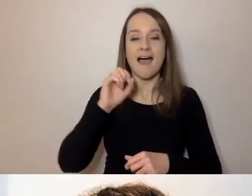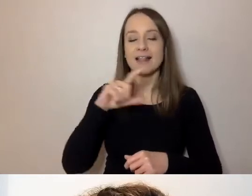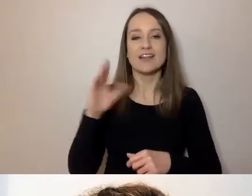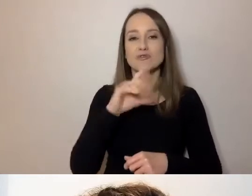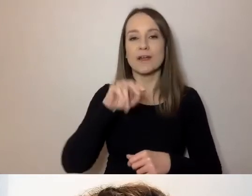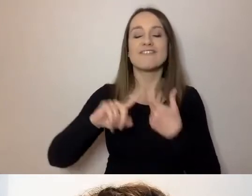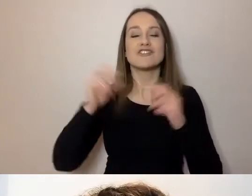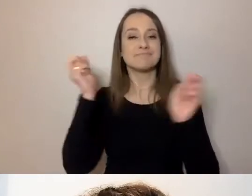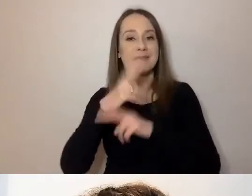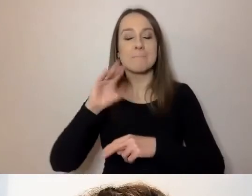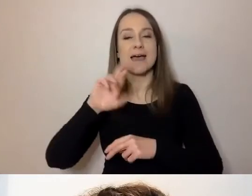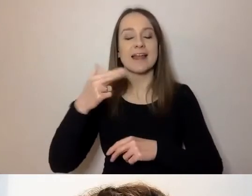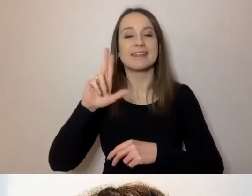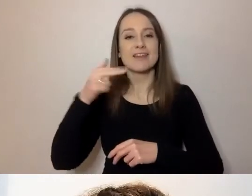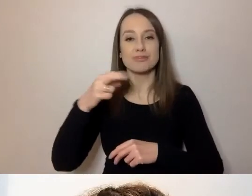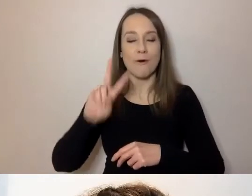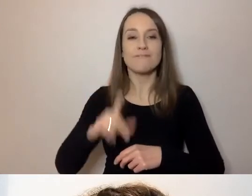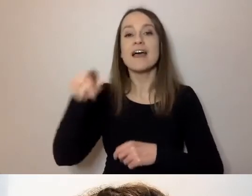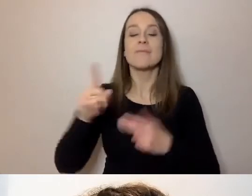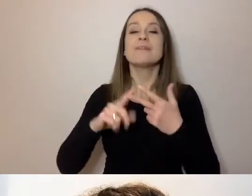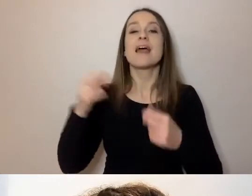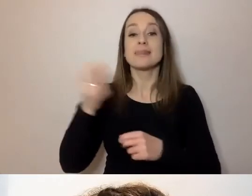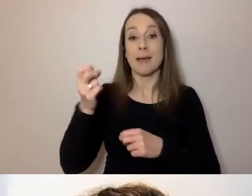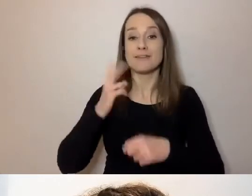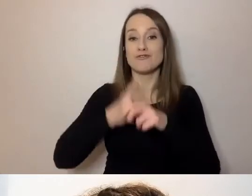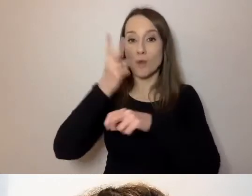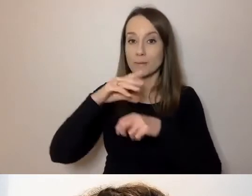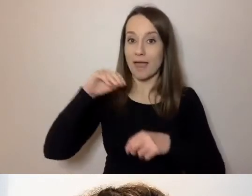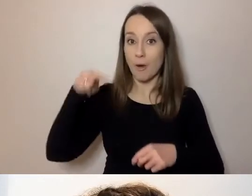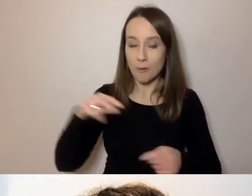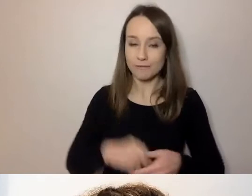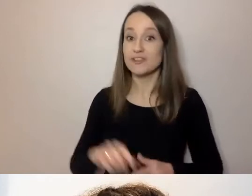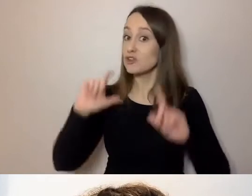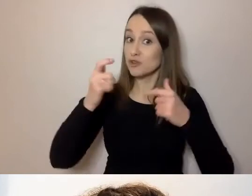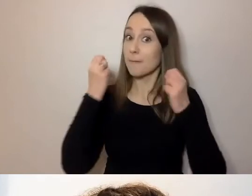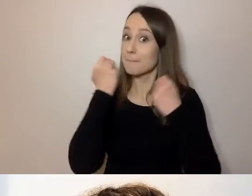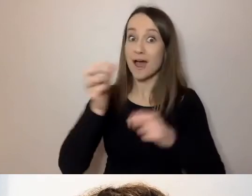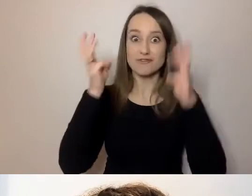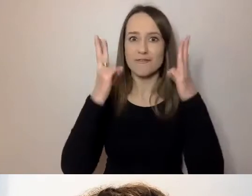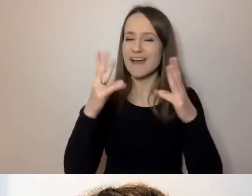Napisowcy - zespół Dostępni.eu. To, co bardzo ważne i musi wybrzmieć zawsze: